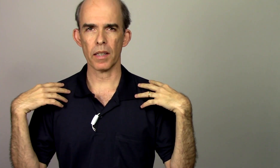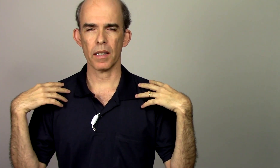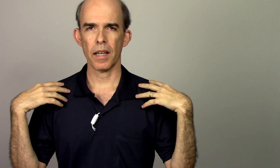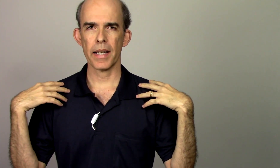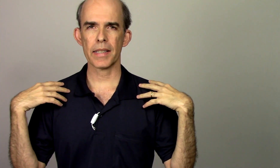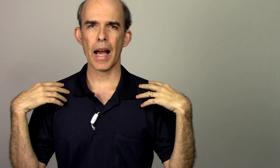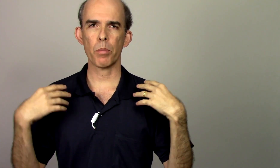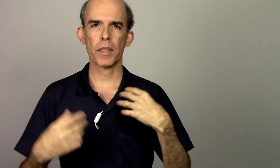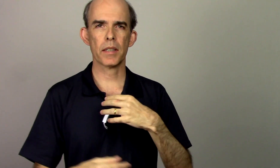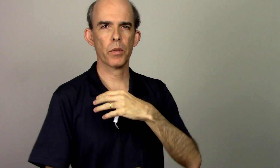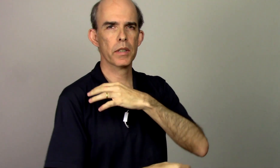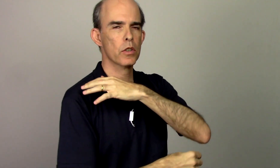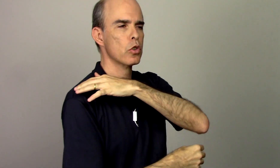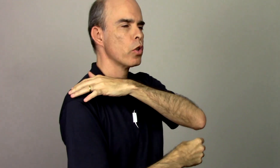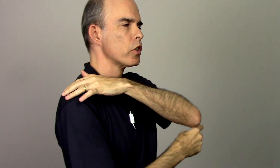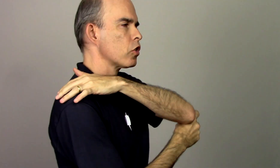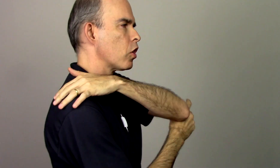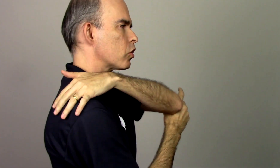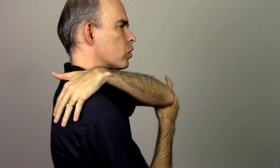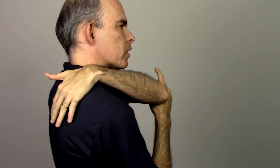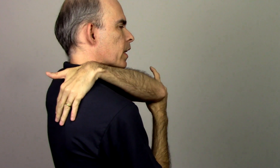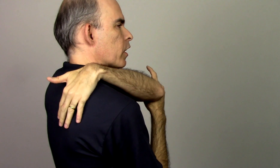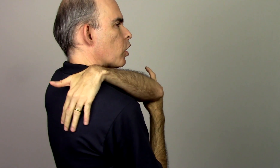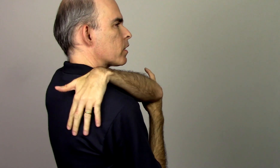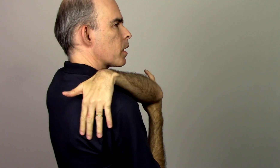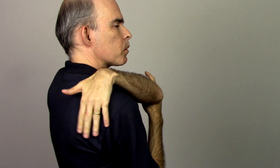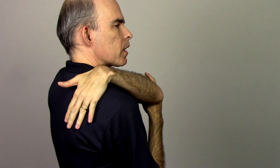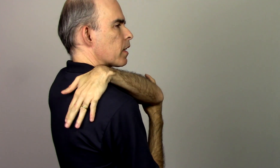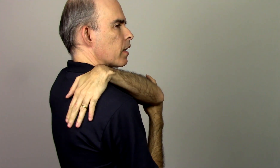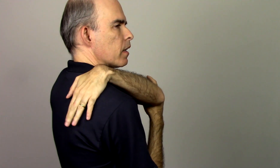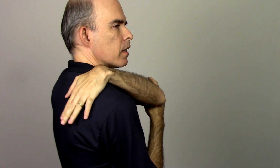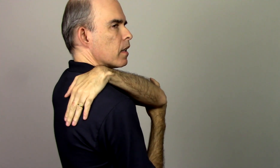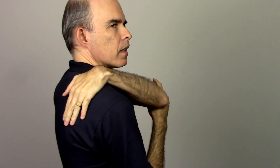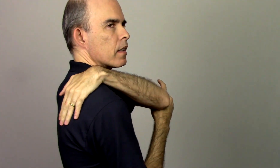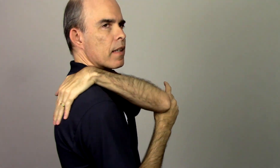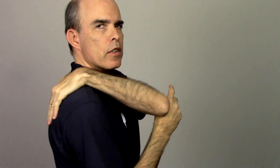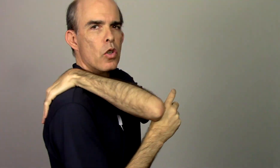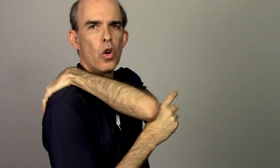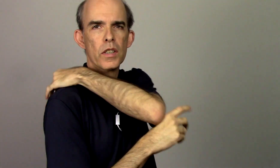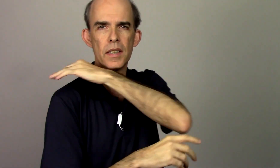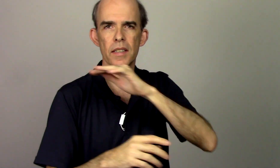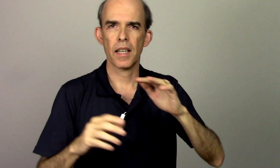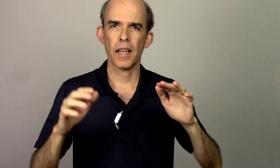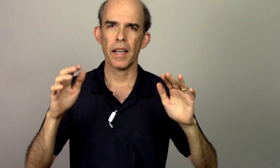as escápsulas são esses dois ossos que nós temos aqui nas costas